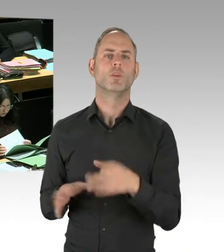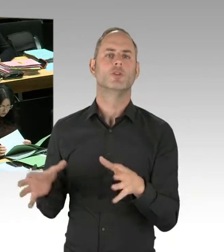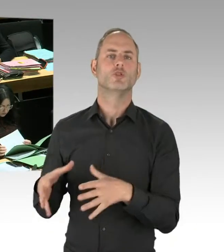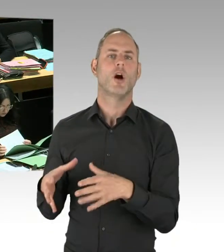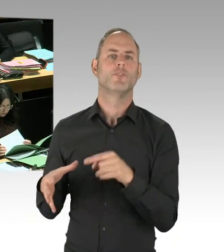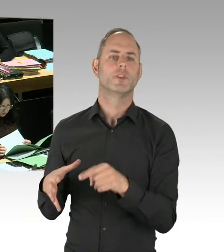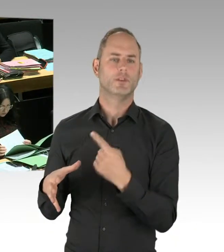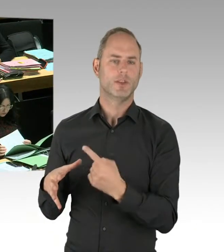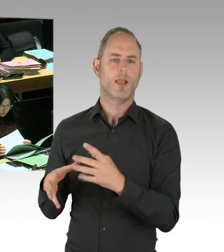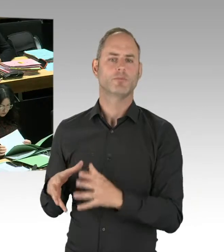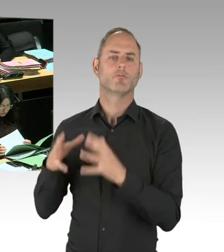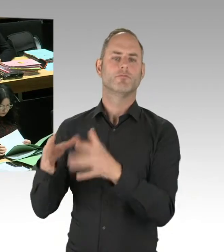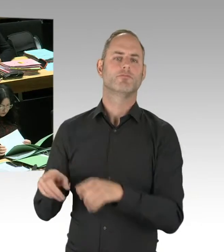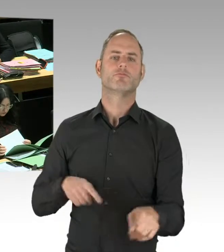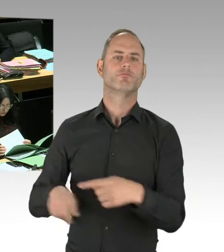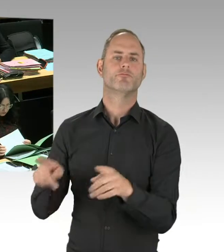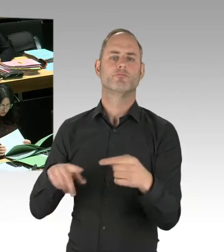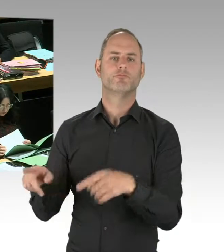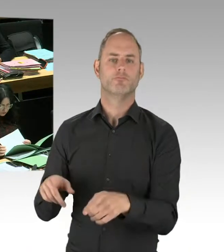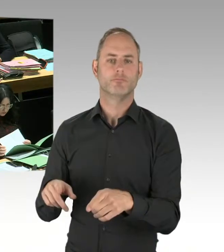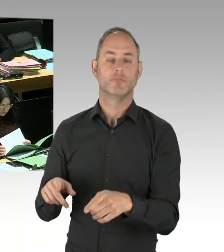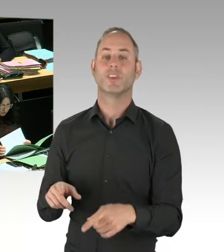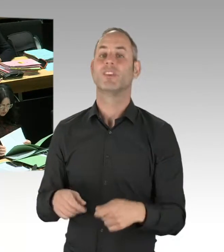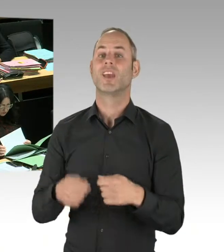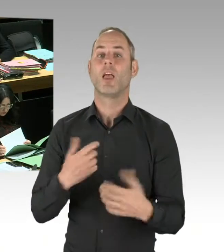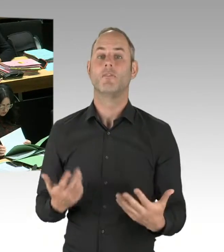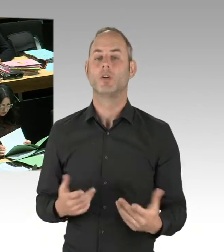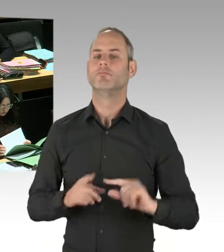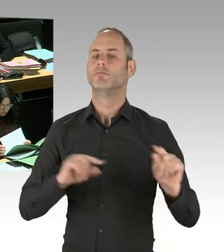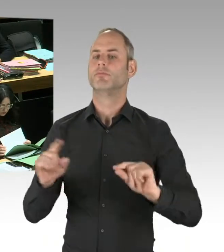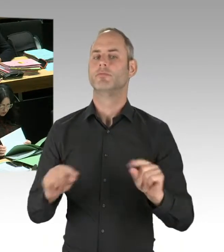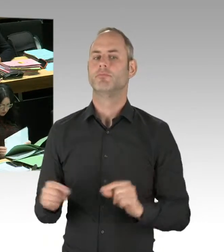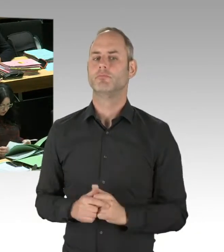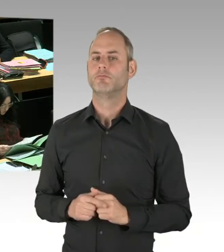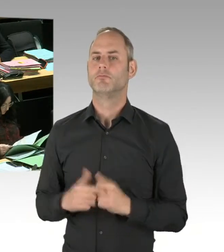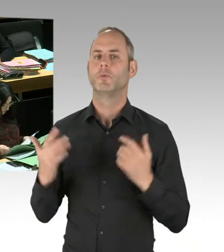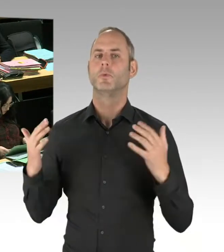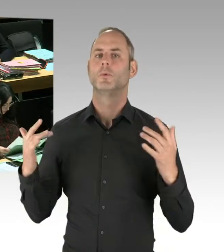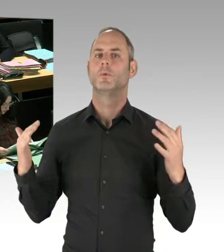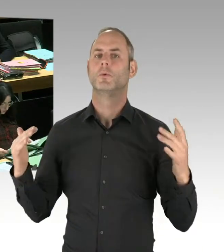am Görlitzer Park aufgebaut, um dauerhaft am Görlitzer Park entsprechend zu arbeiten. Es hat auch entsprechende Rückschnitte